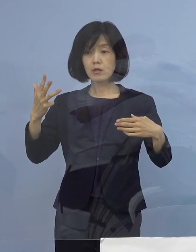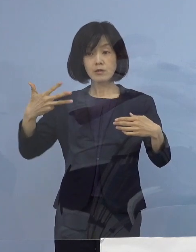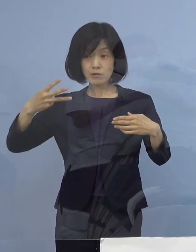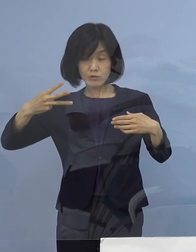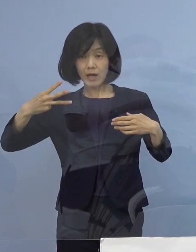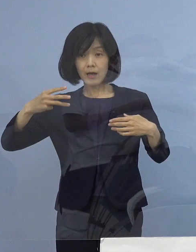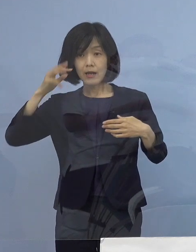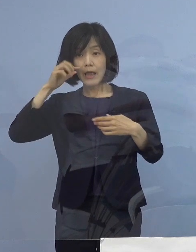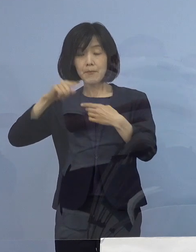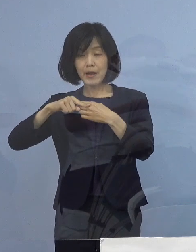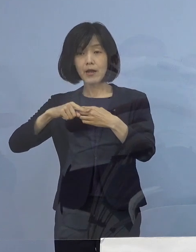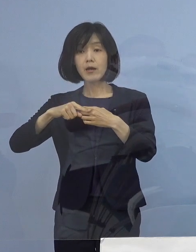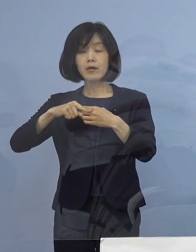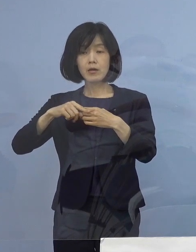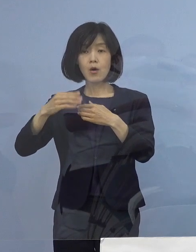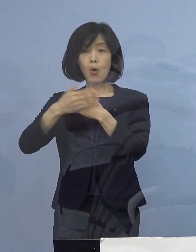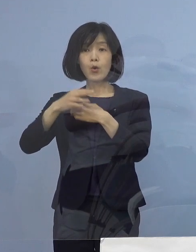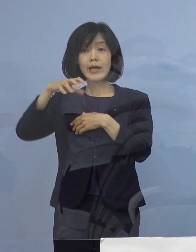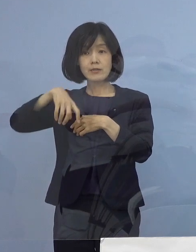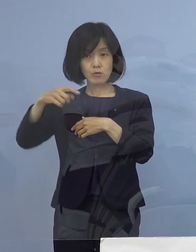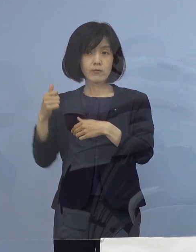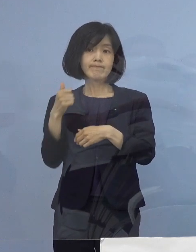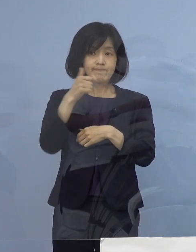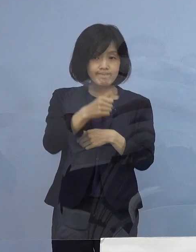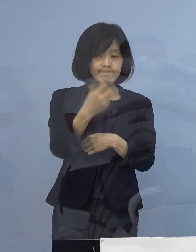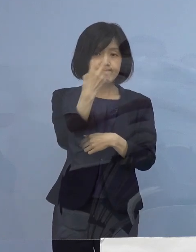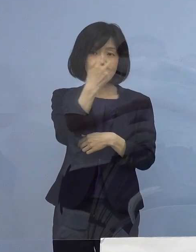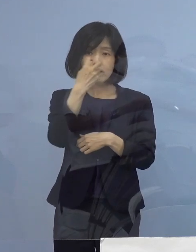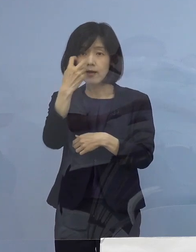保健所による積極的疫学調査、その結果